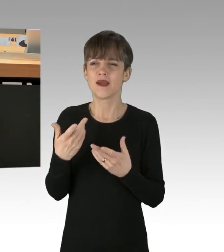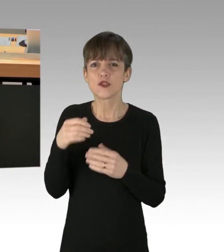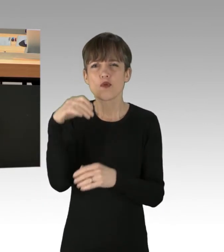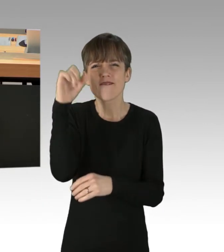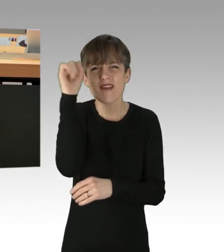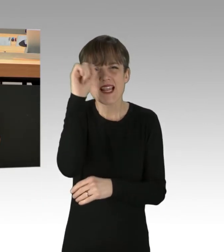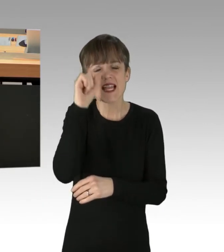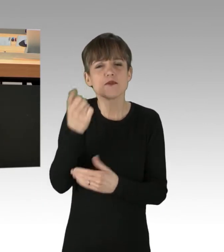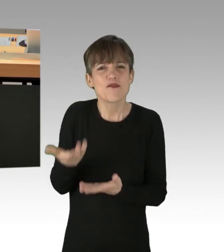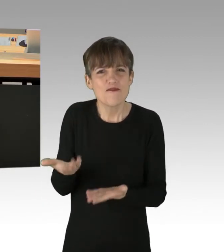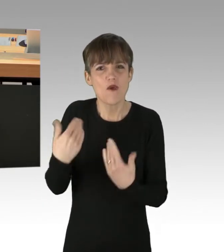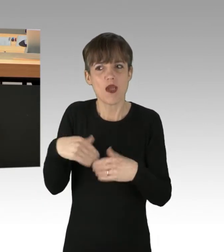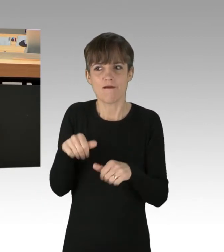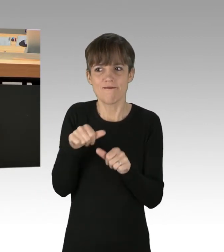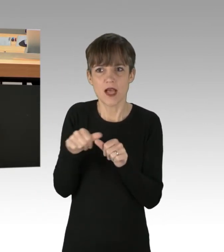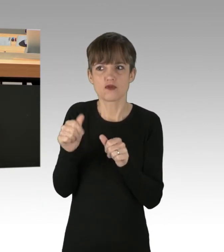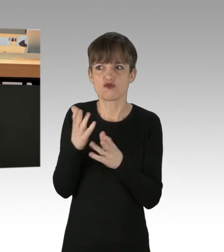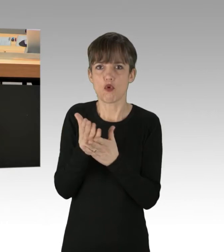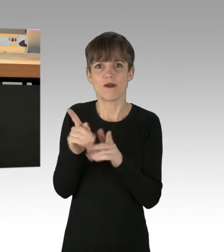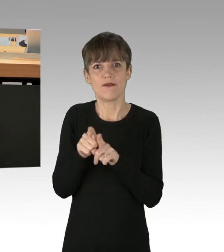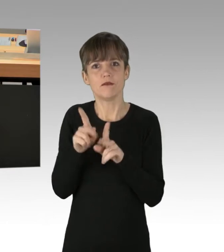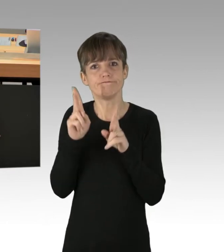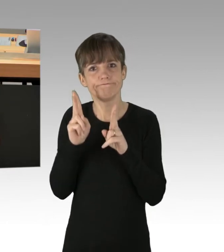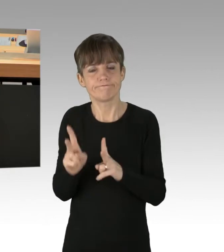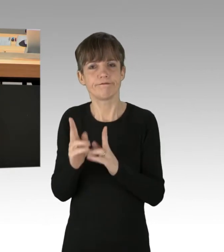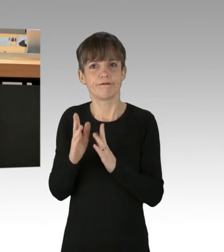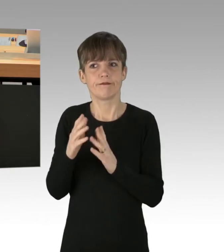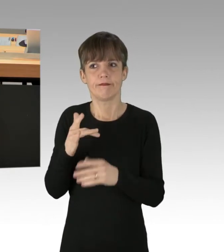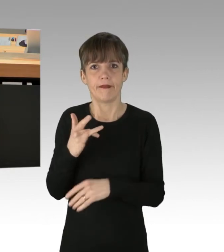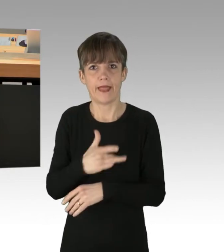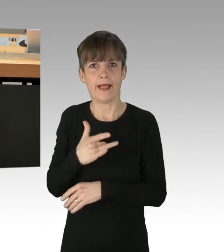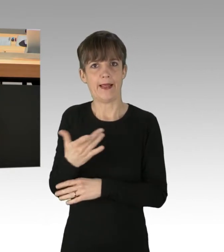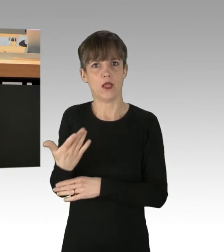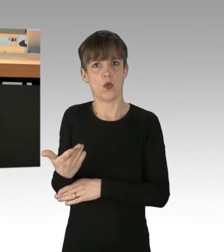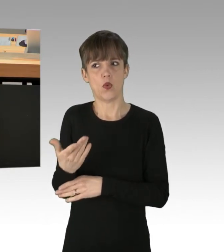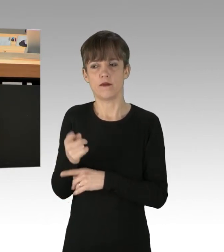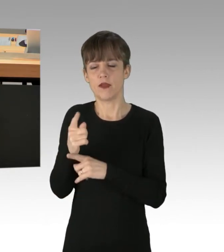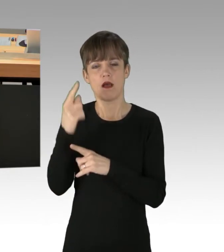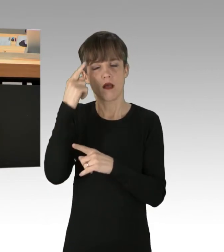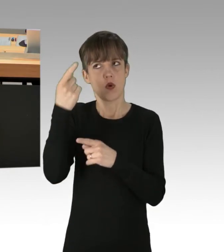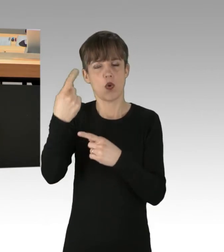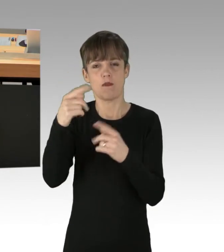dieser fast religiös anmutende Untergangsglaube? Er wird gespeist durch das Heilsversprechen,